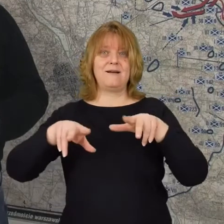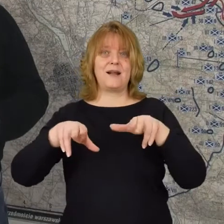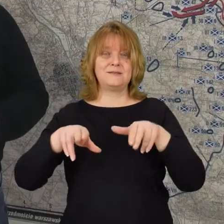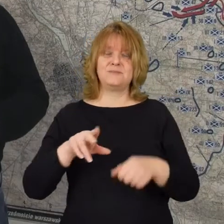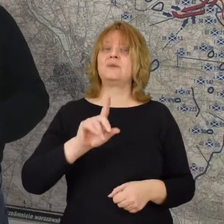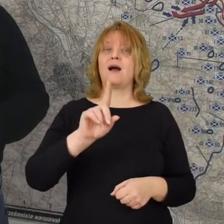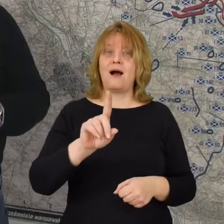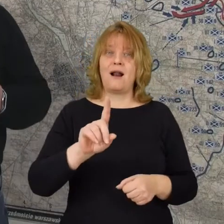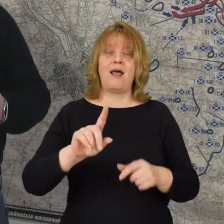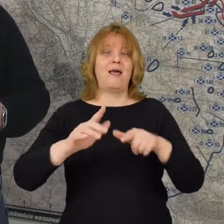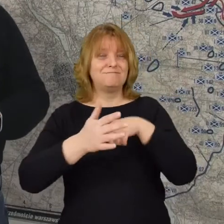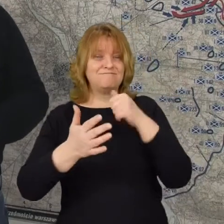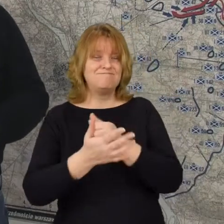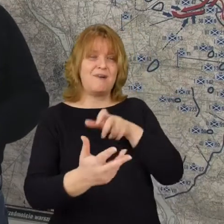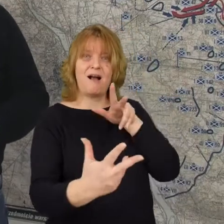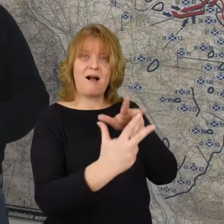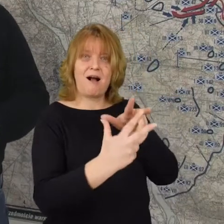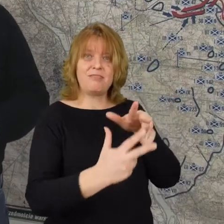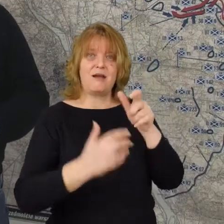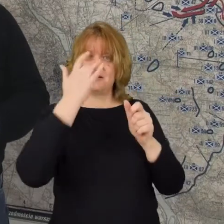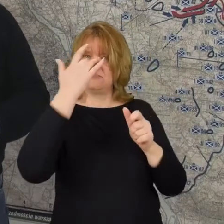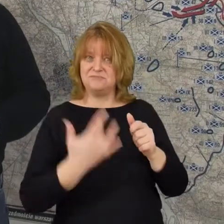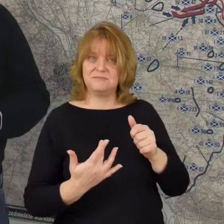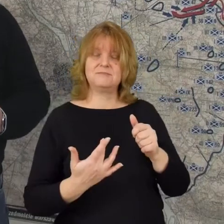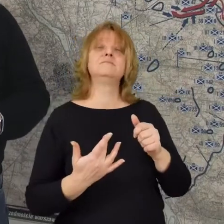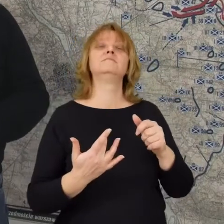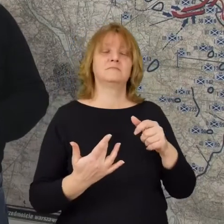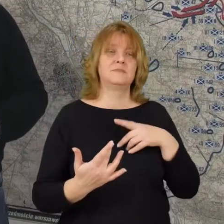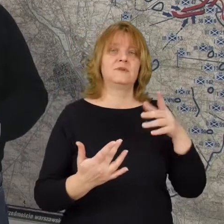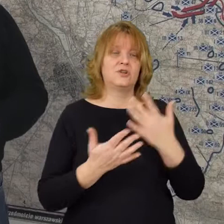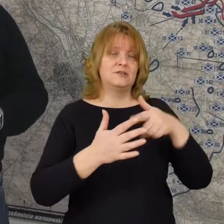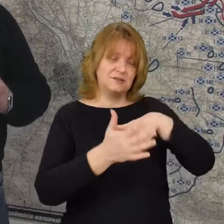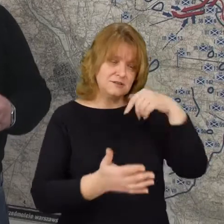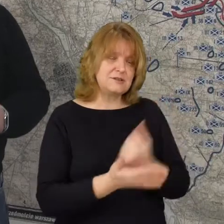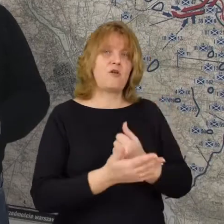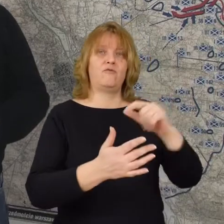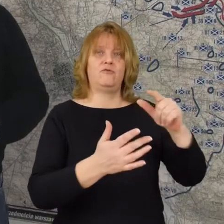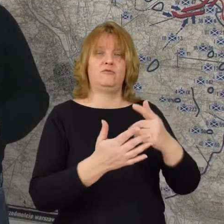ale niestety kolejna ofensywa bolszewicka doprowadza, że bolszewicy znowu są w Radzyminie